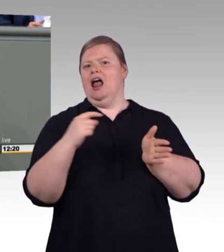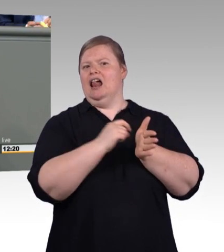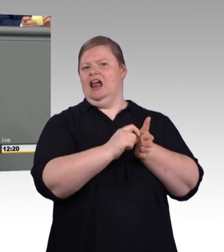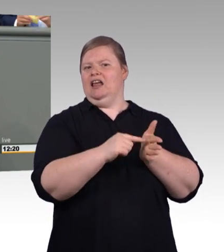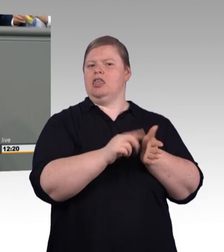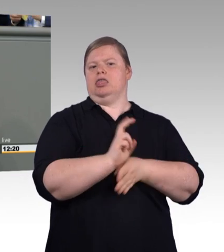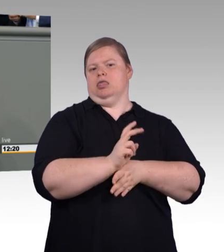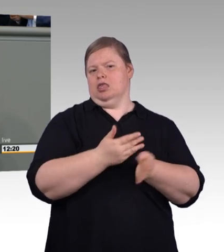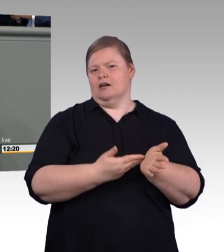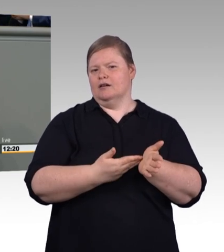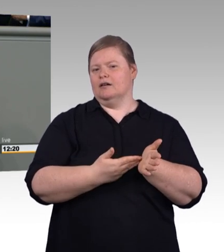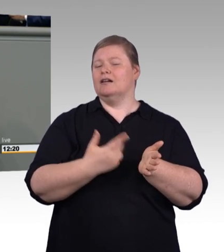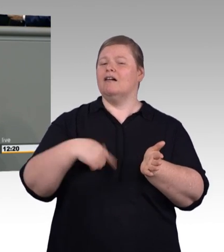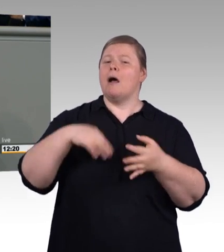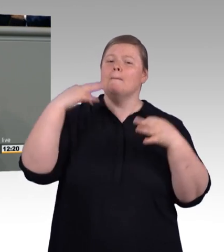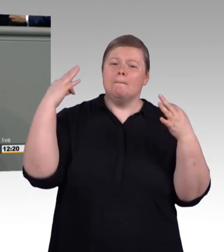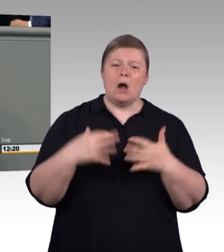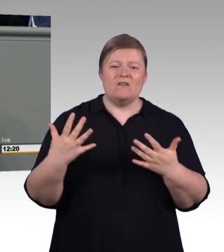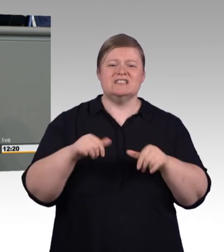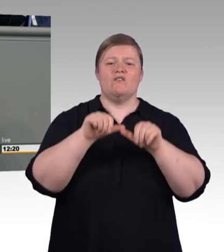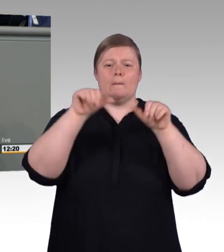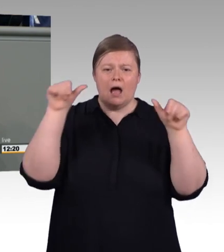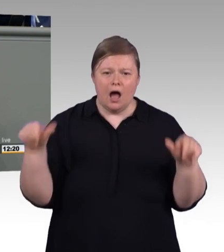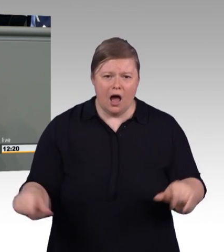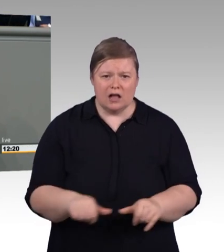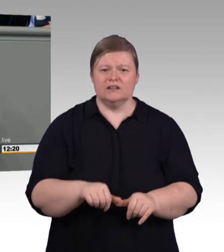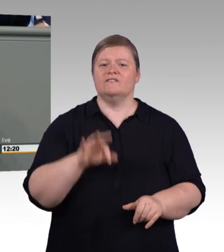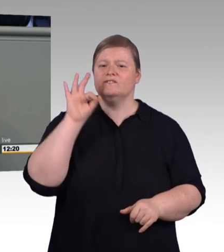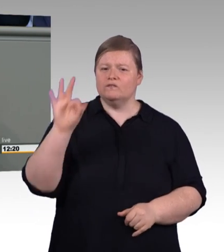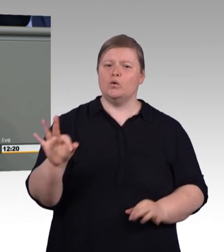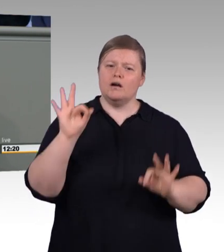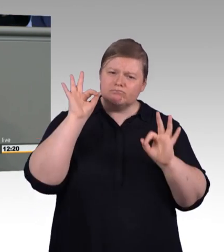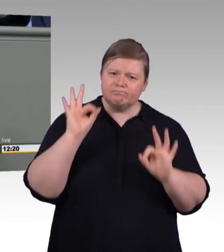Für 3D-Druck, Drohnen, Robotics, Augmented Reality. (Beifall)